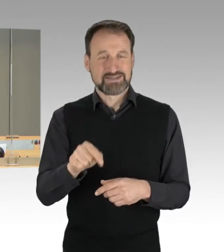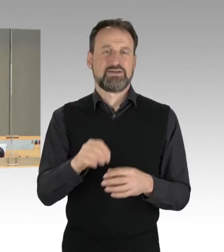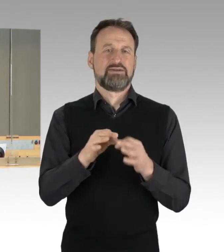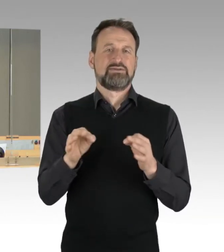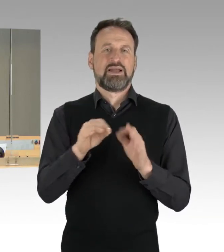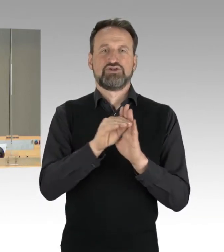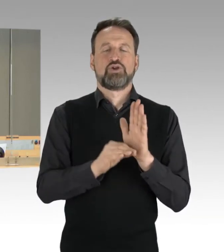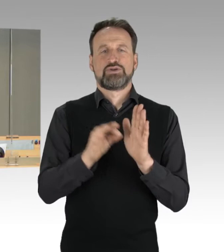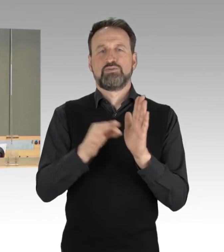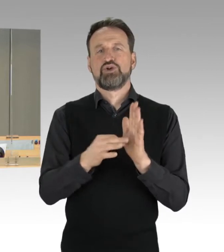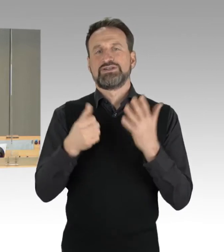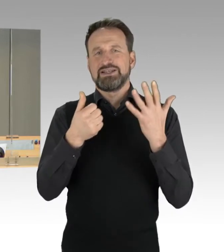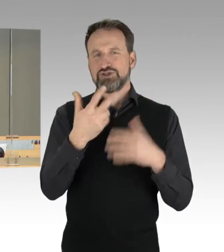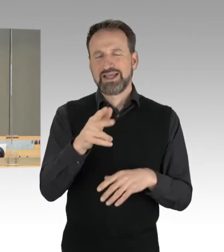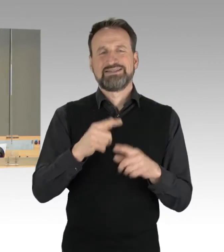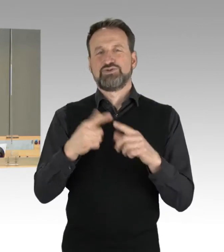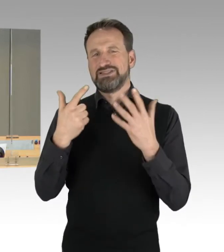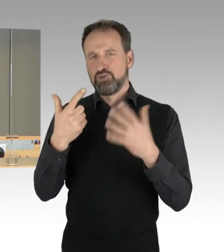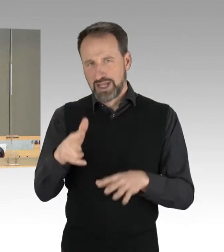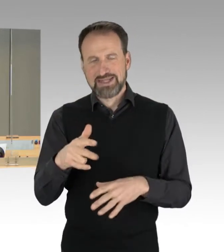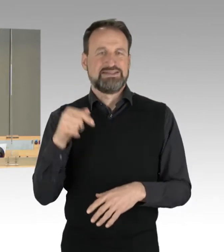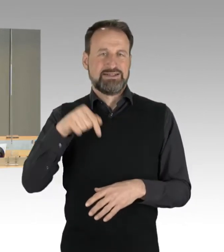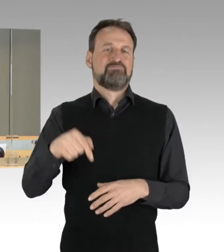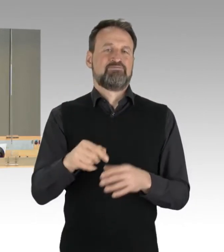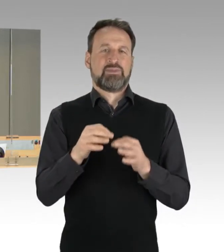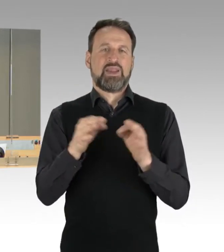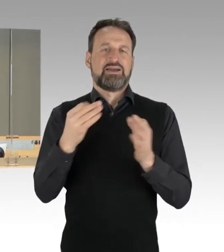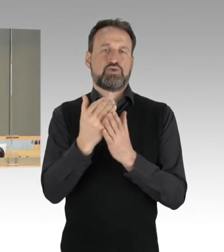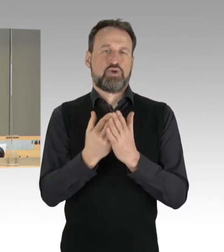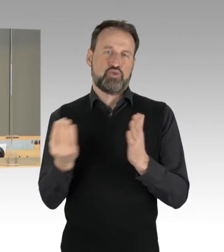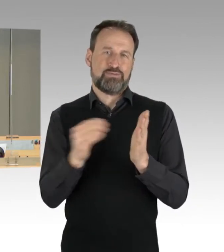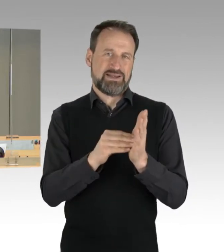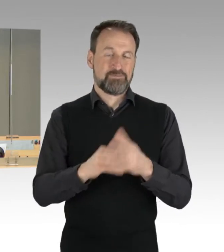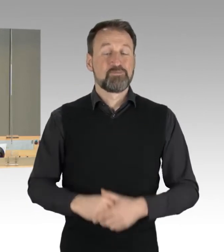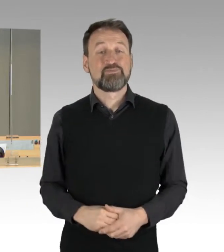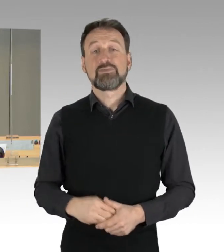in die Tagesordnung aufgenommen. Am Montag sind folgende sechs Anträge